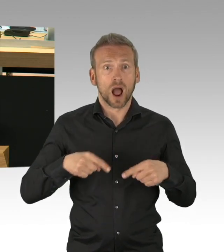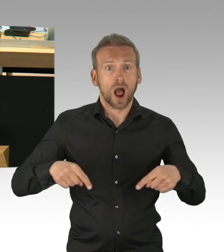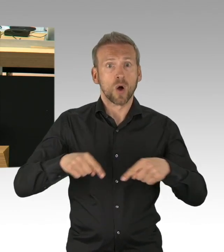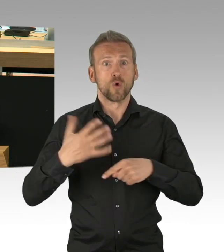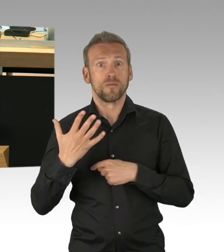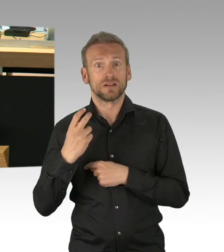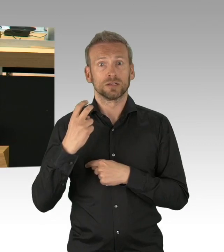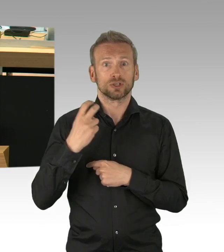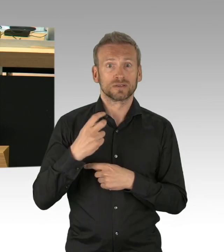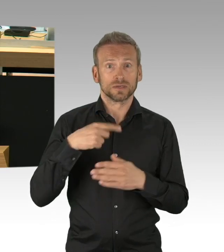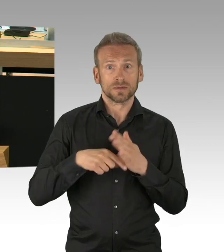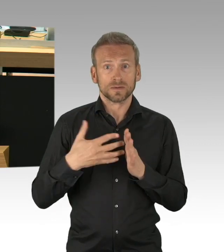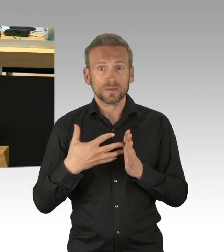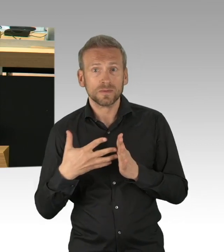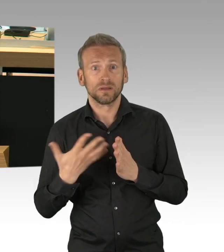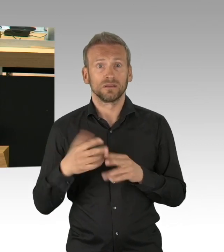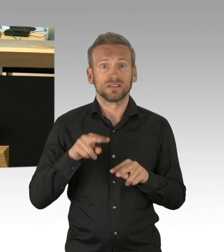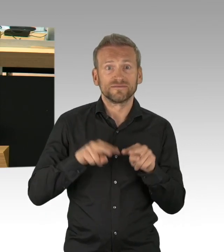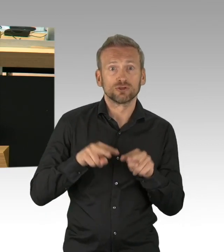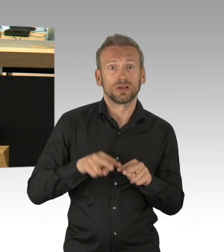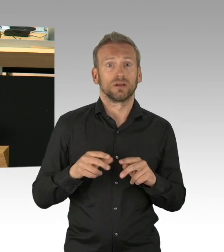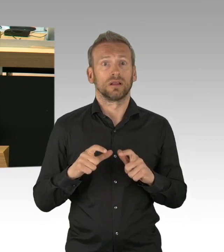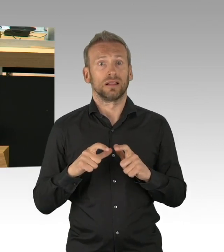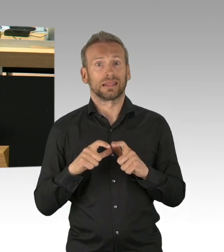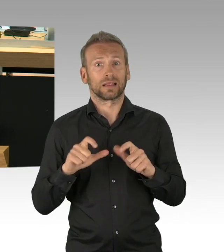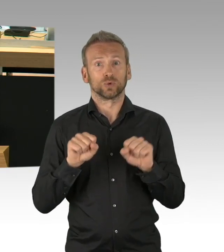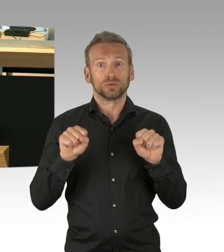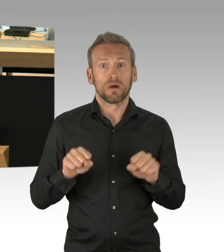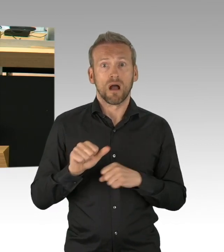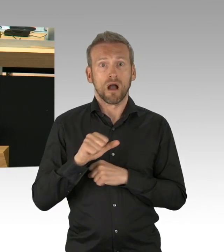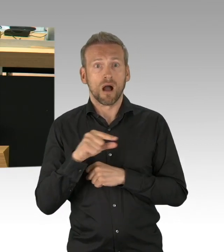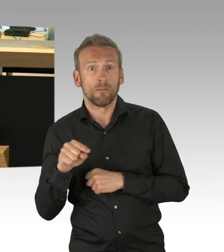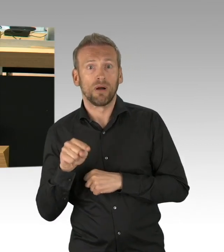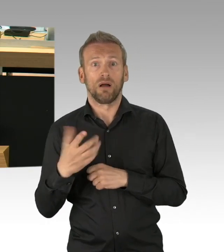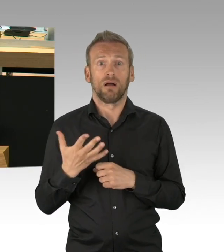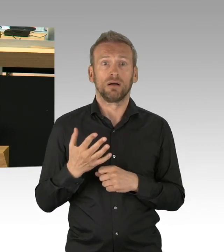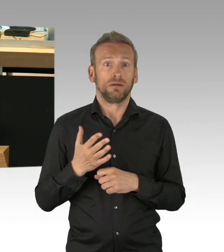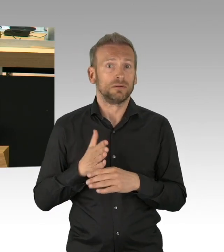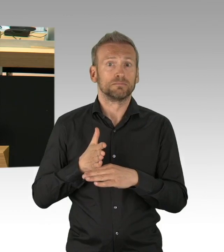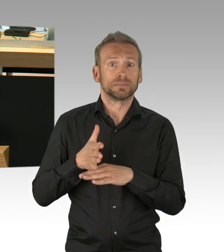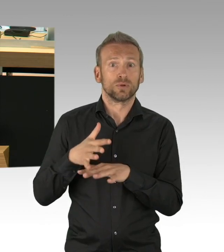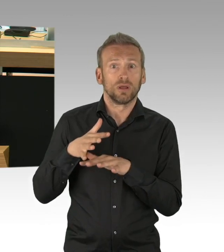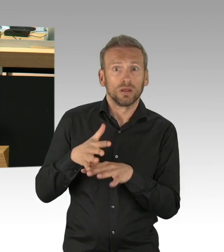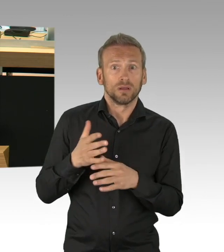Kreativität und Flexibilität sind in diesen Fragen gefragt, in diesen Tagen gefragt, nicht das Festhalten an Verboten.